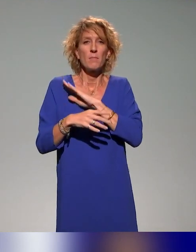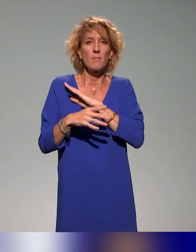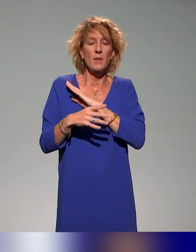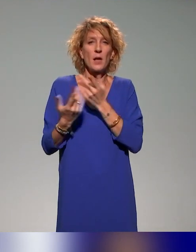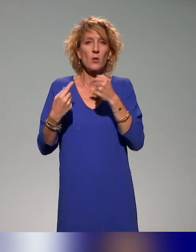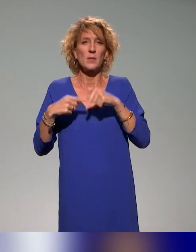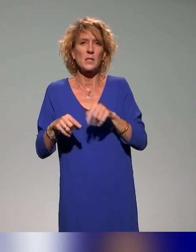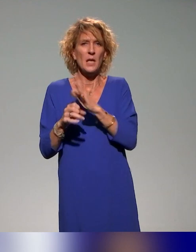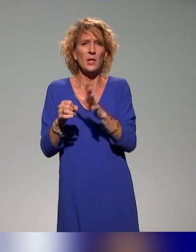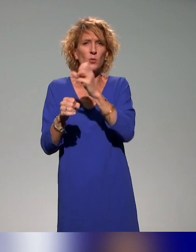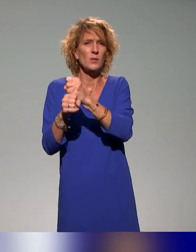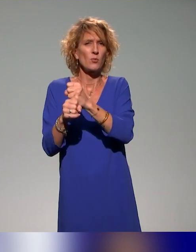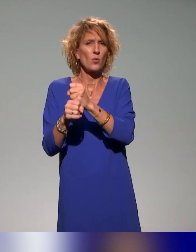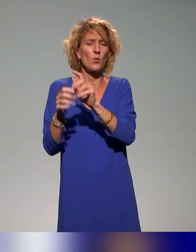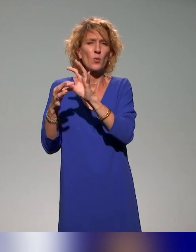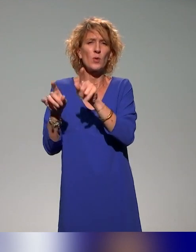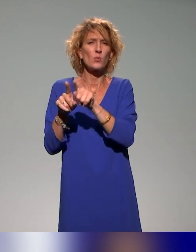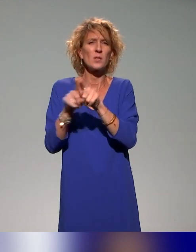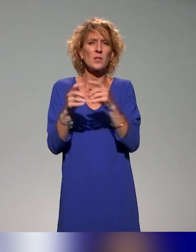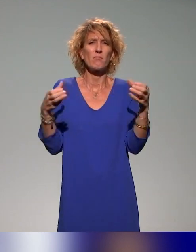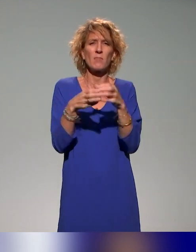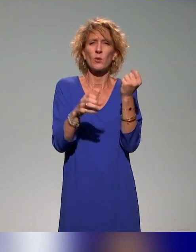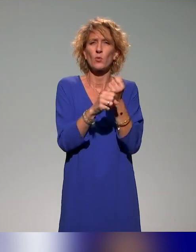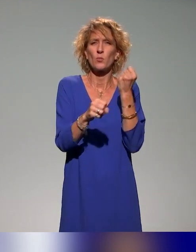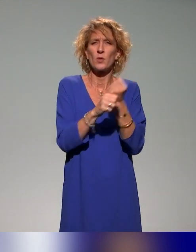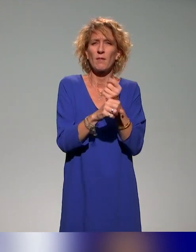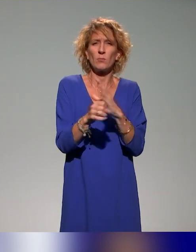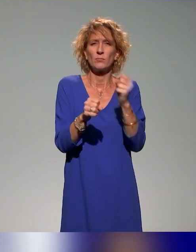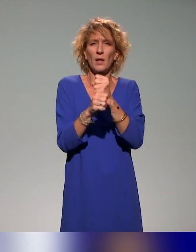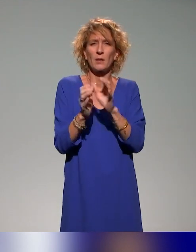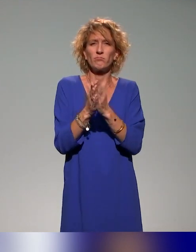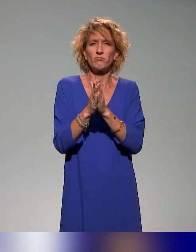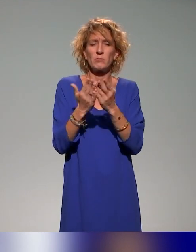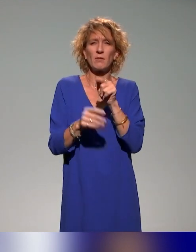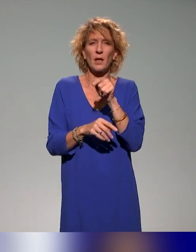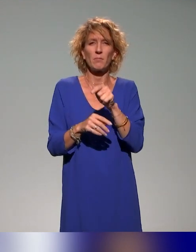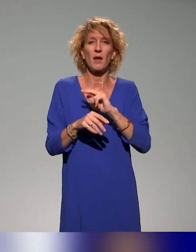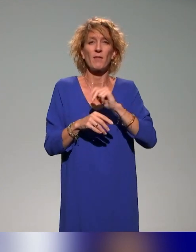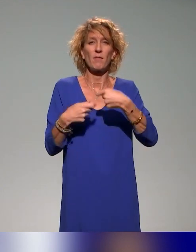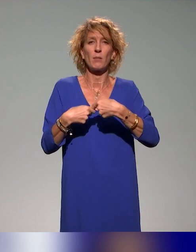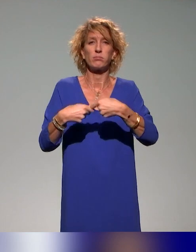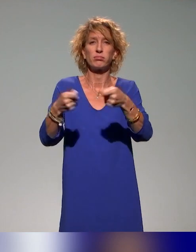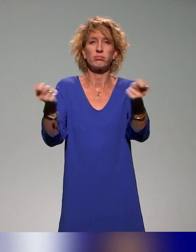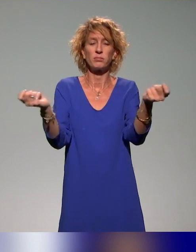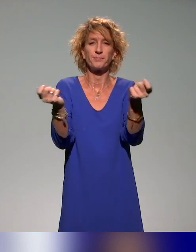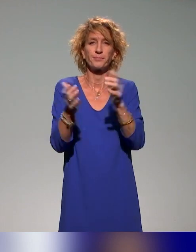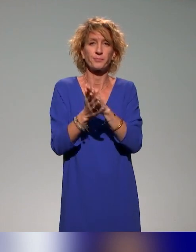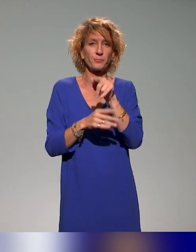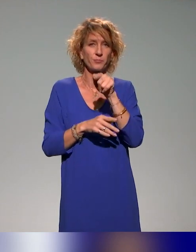avec tout un groupe de travail dont j'ai fait partie, d'un livret qui va être distribué aux futurs doctorants pour apprendre